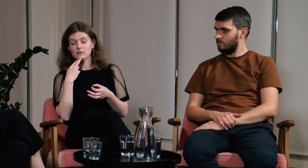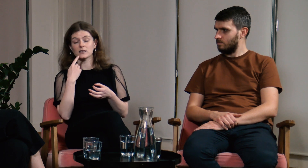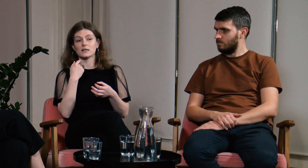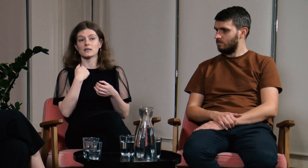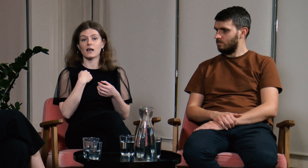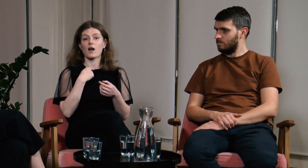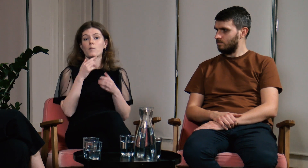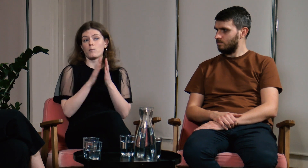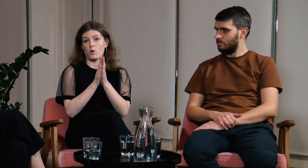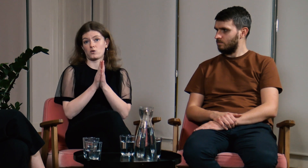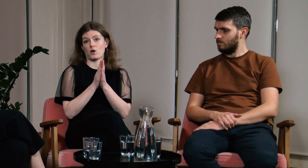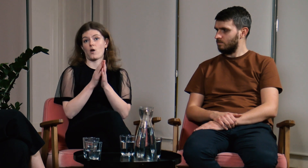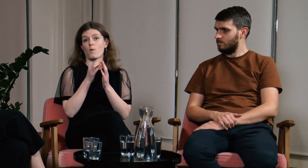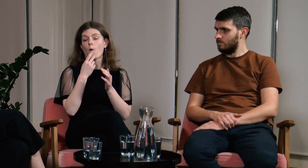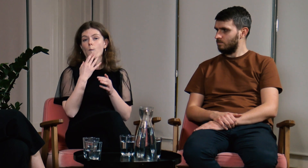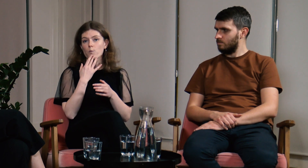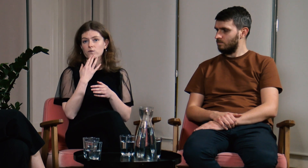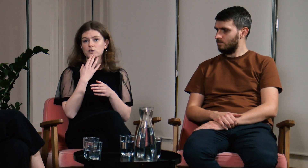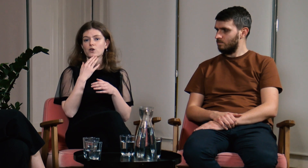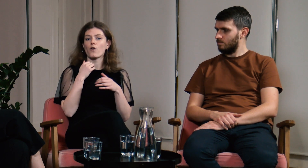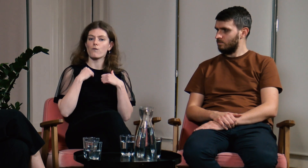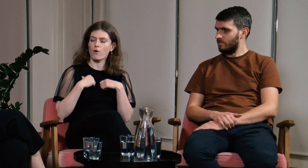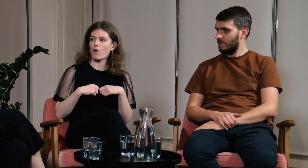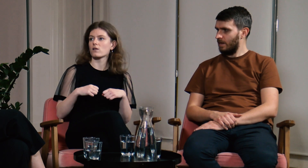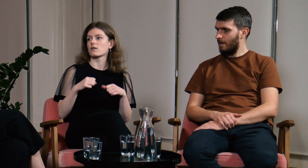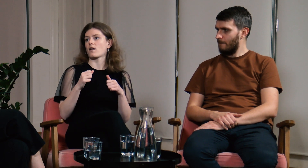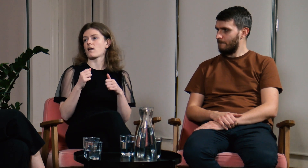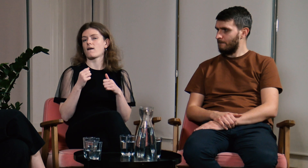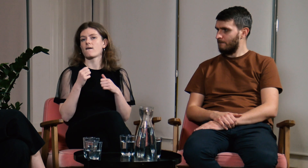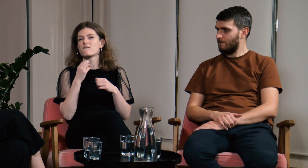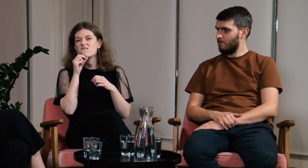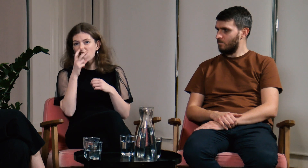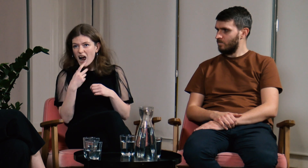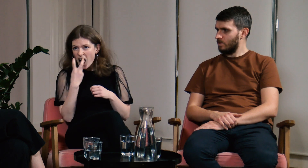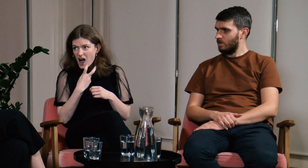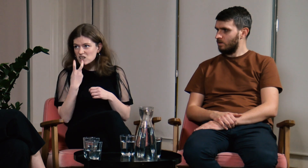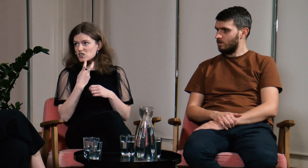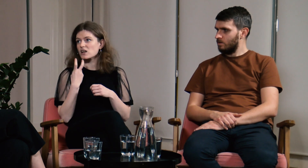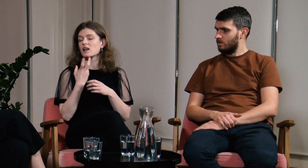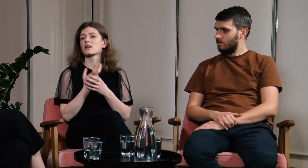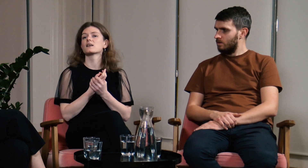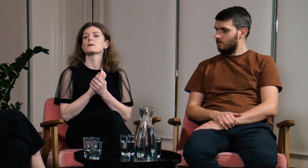i bardzo proszę aby mówili powoli, wyraźnie.